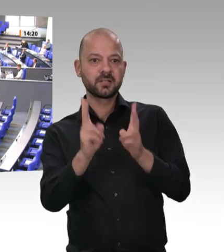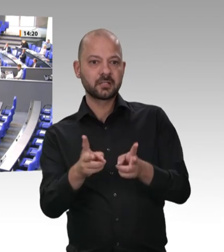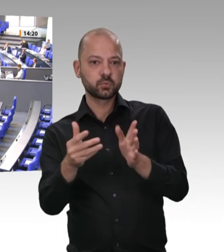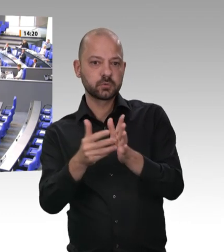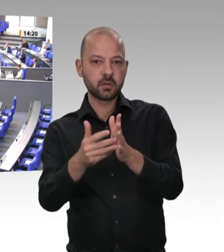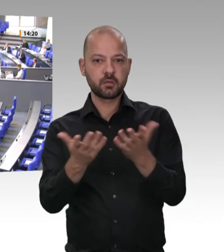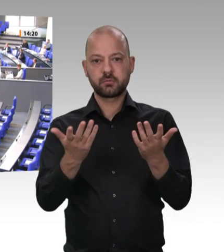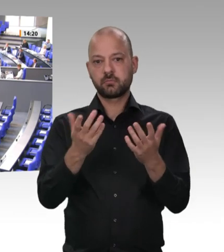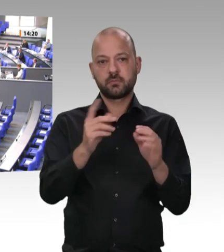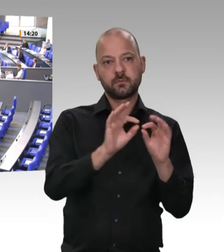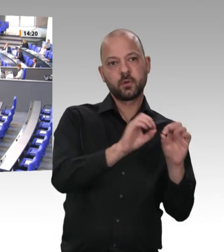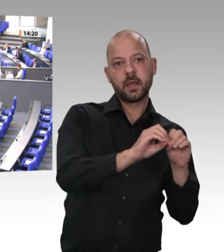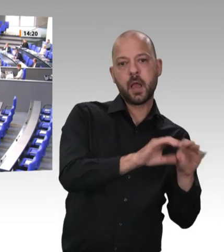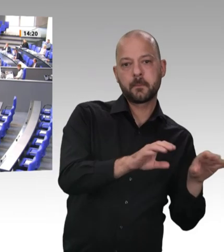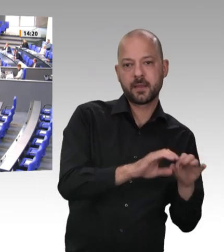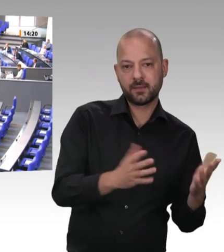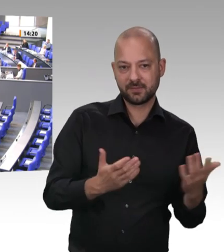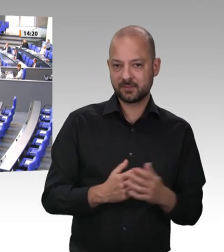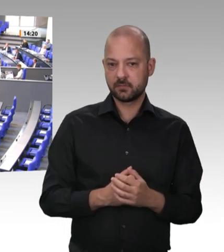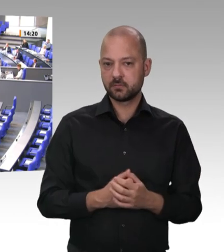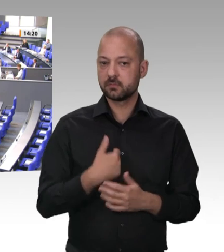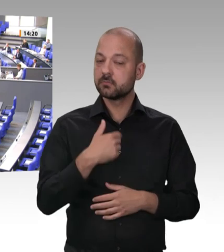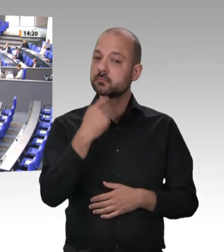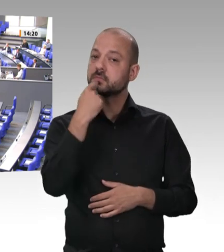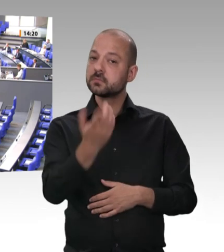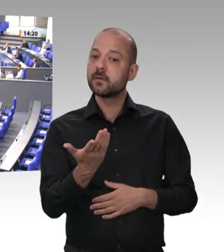zurückhalten. Ich will das mal an dieser Stelle sagen. Jeder kehre vor seiner eigenen